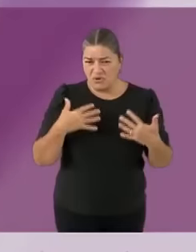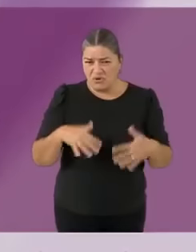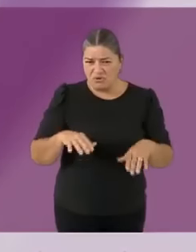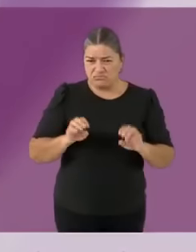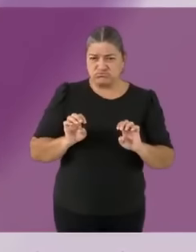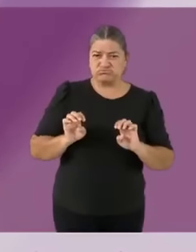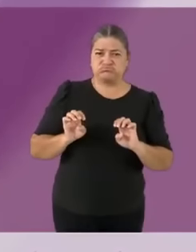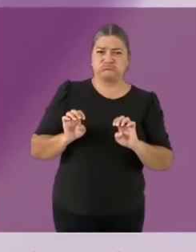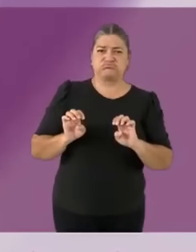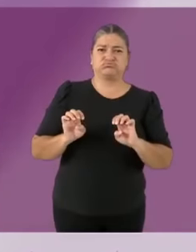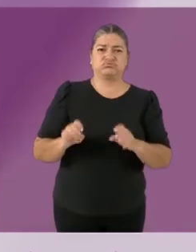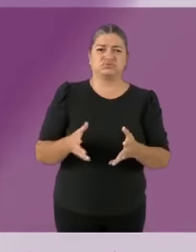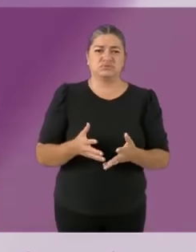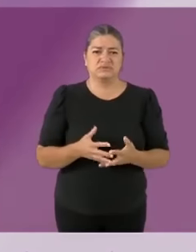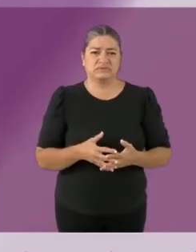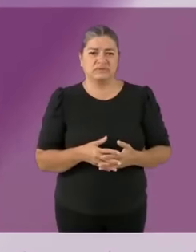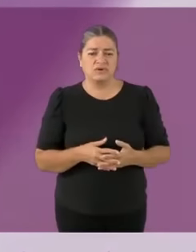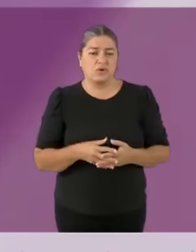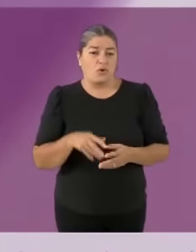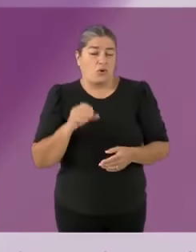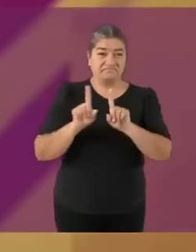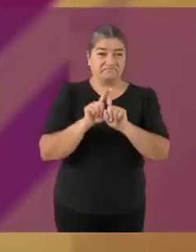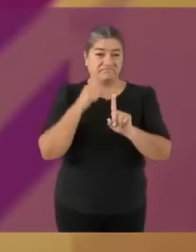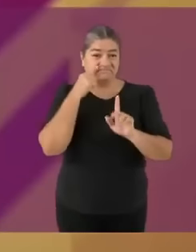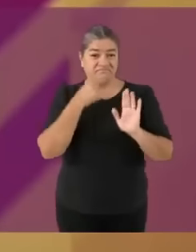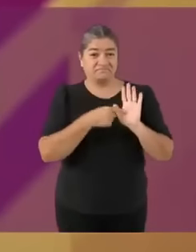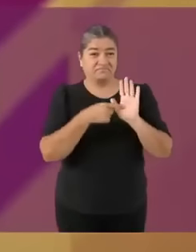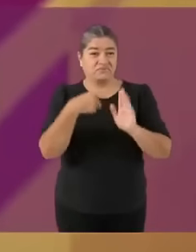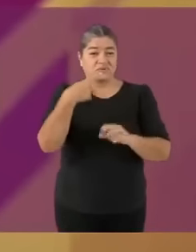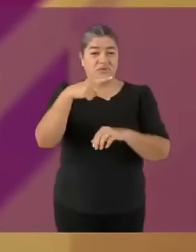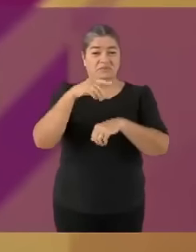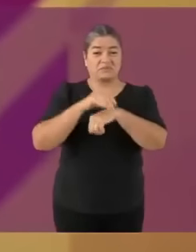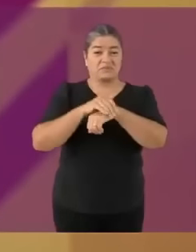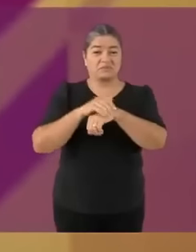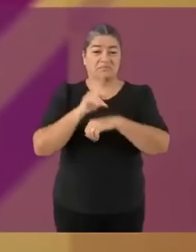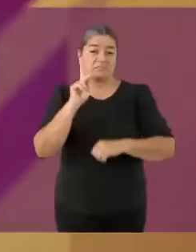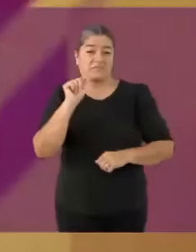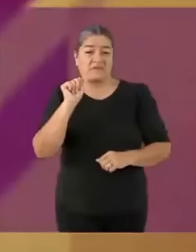acusado de triangular pases, de enriquecerse. La gente de Nuevo León lo conoce